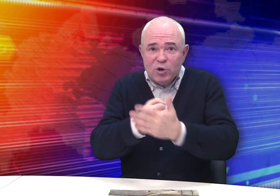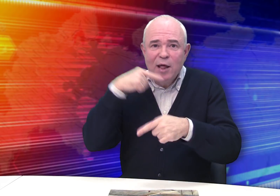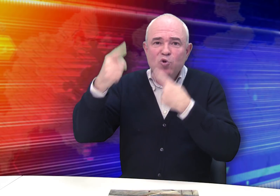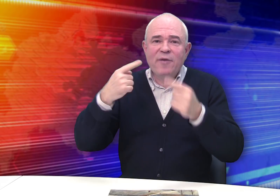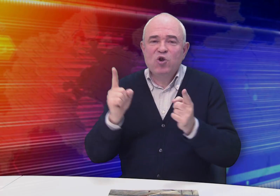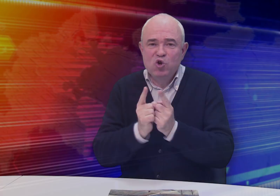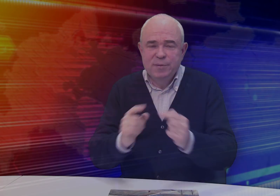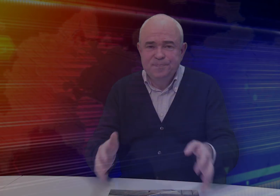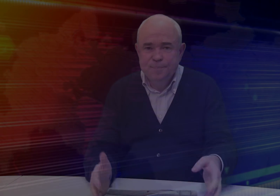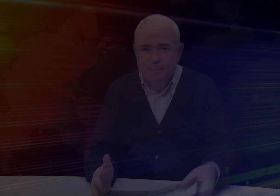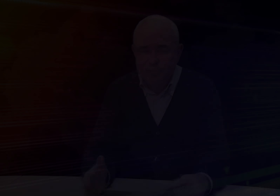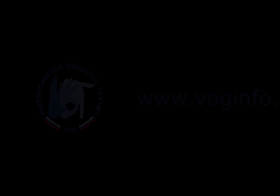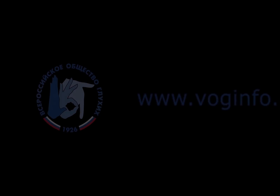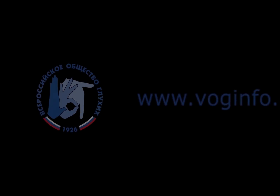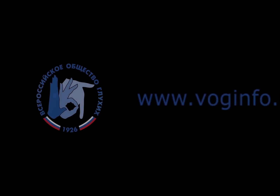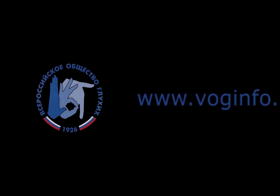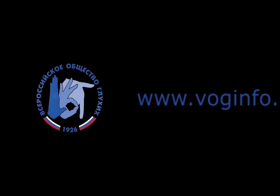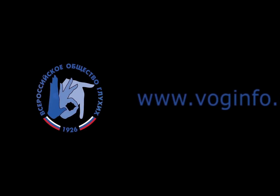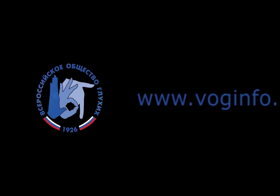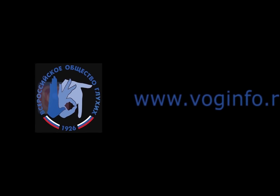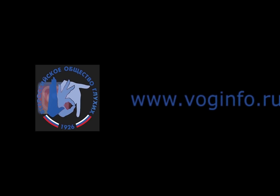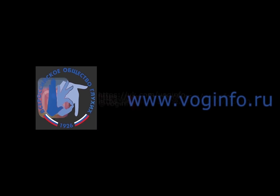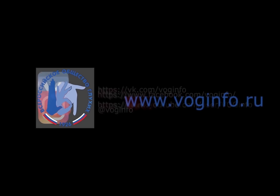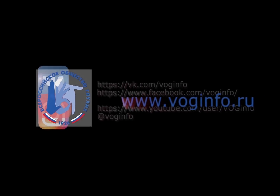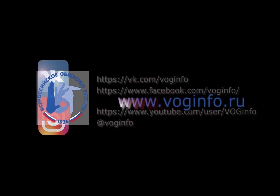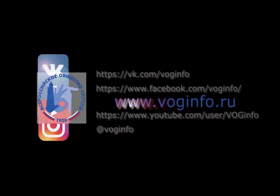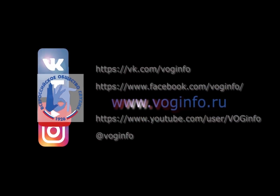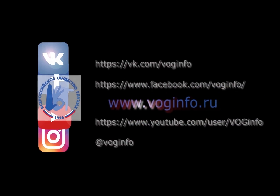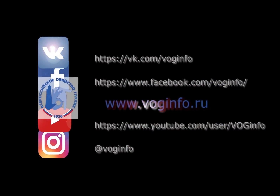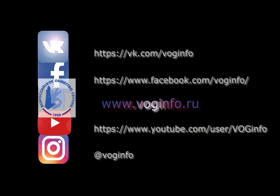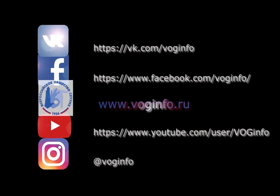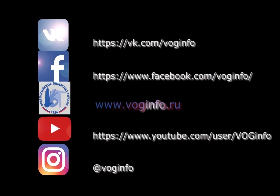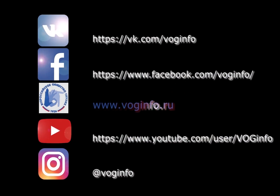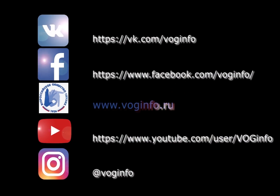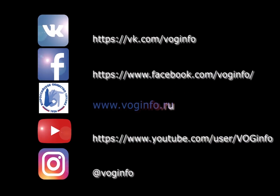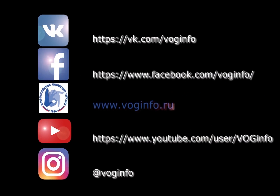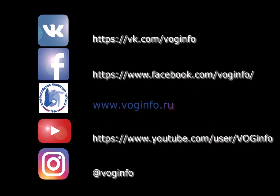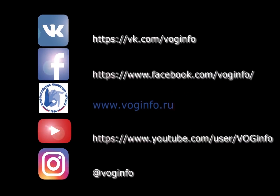До следующей встречи! Видео: Роман Парфёнов